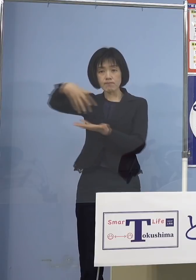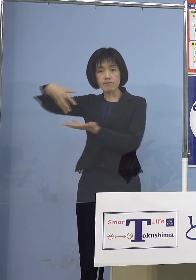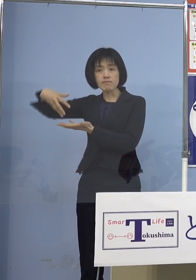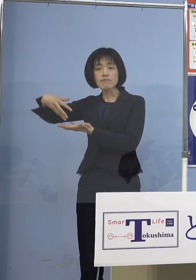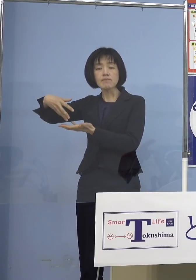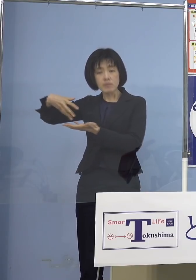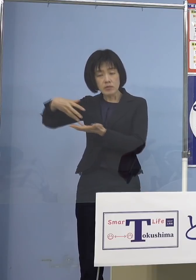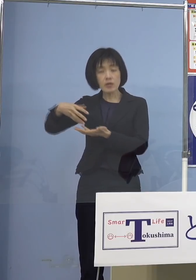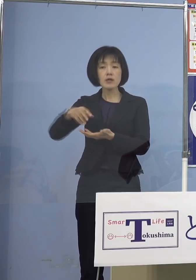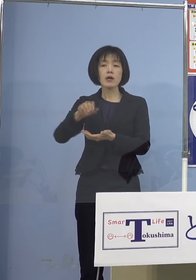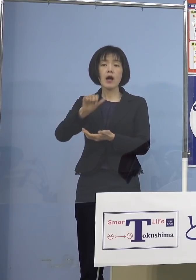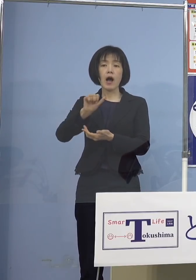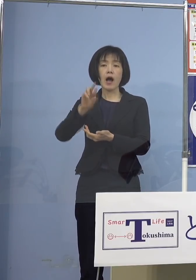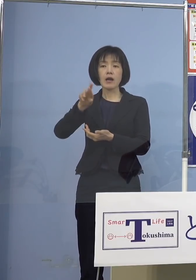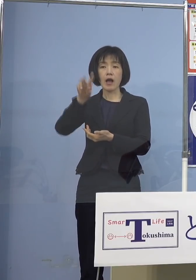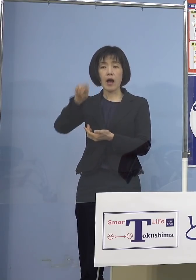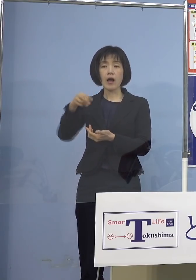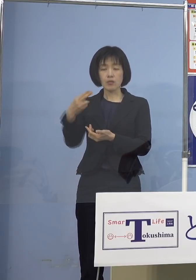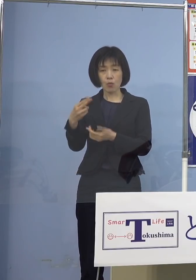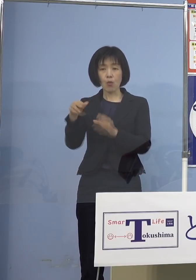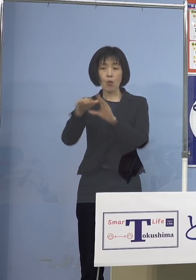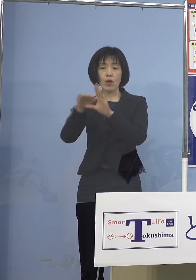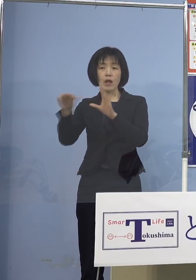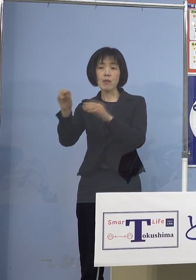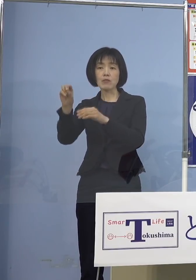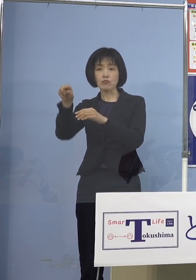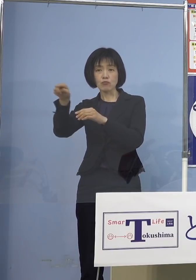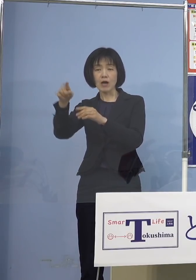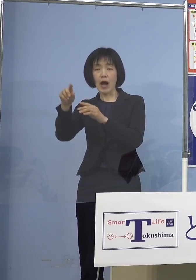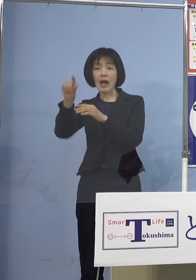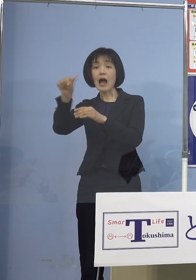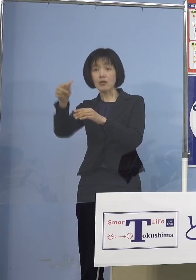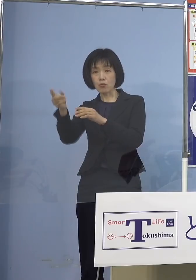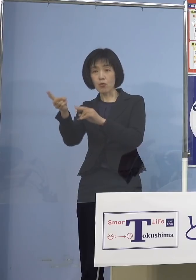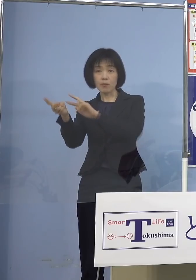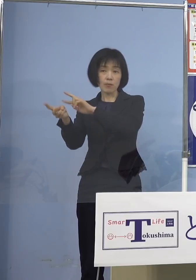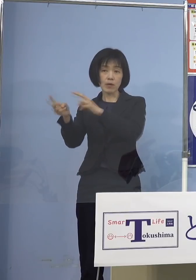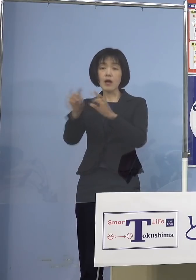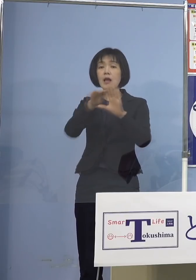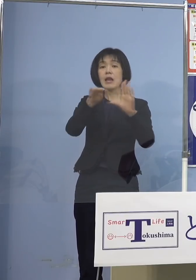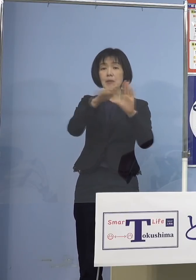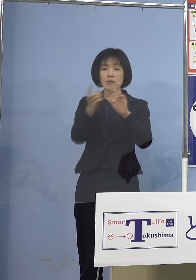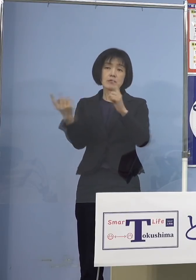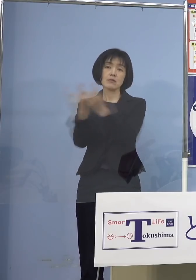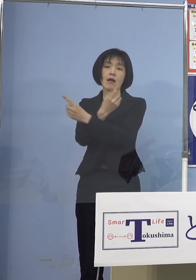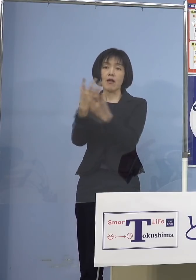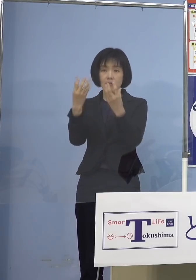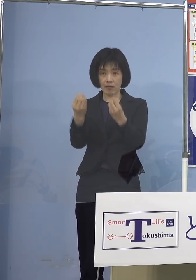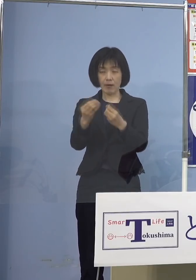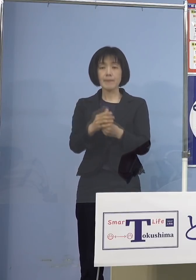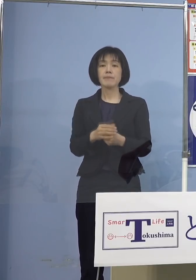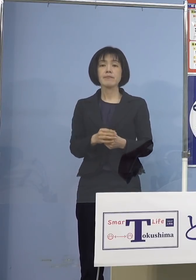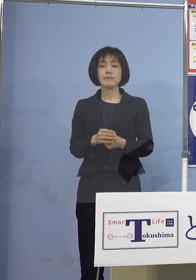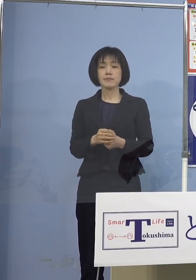「レベル」に そして指標を変えた訳ですから そうしたものをしっかりと見ながら ただし先ほどご質問があったように